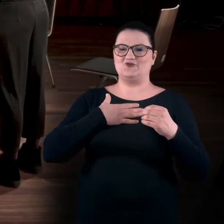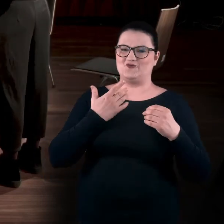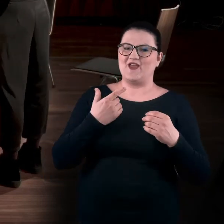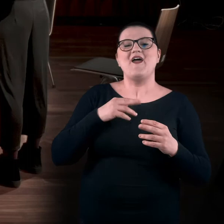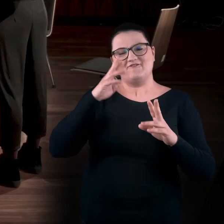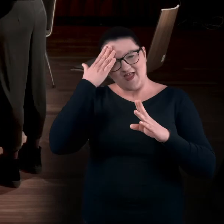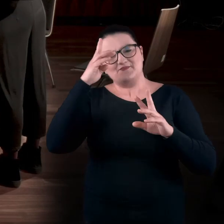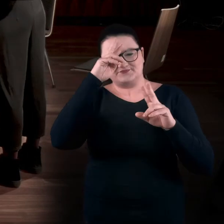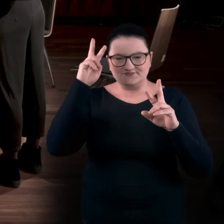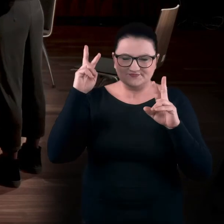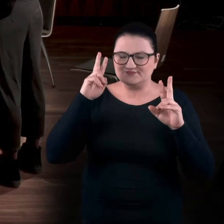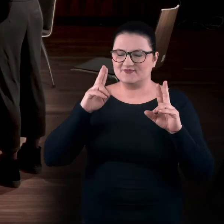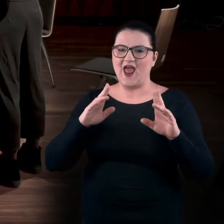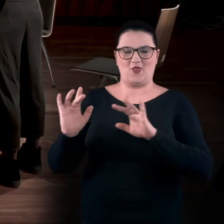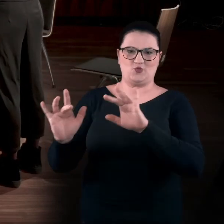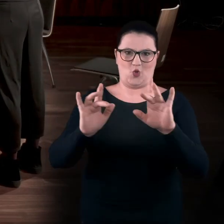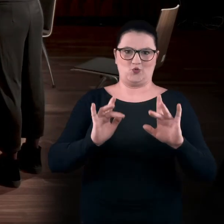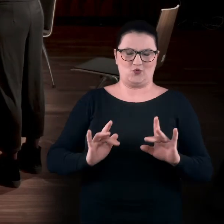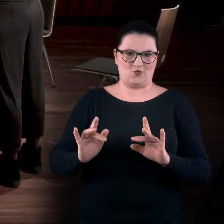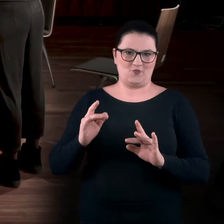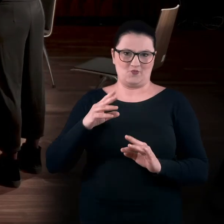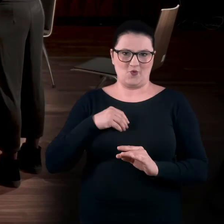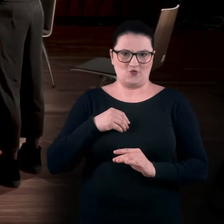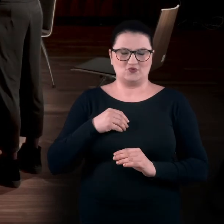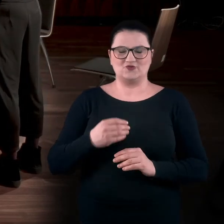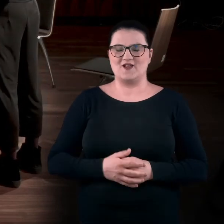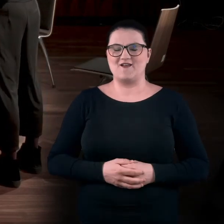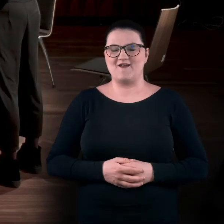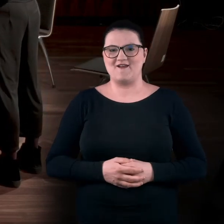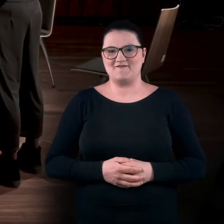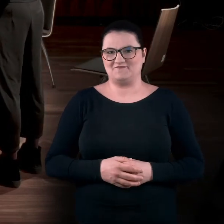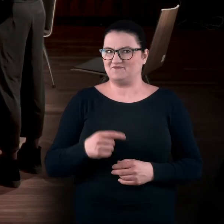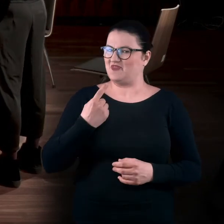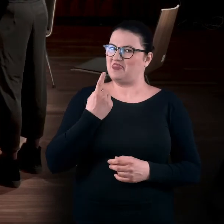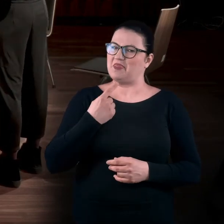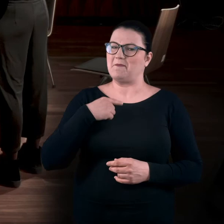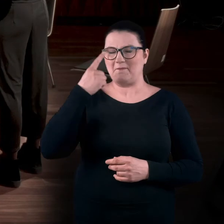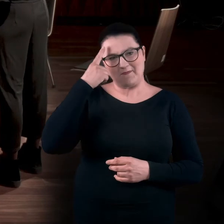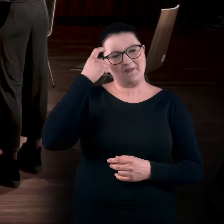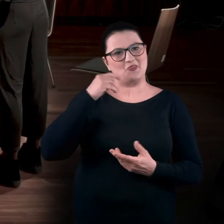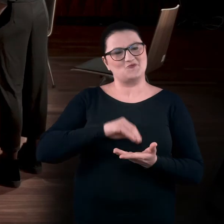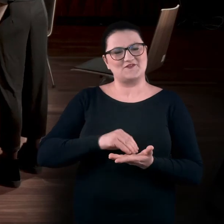że trzeba było rozsądnie podejść do styczności z tymi dziełami. To jedyne moje takie doświadczenie.